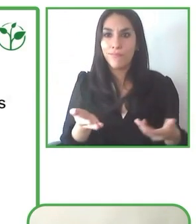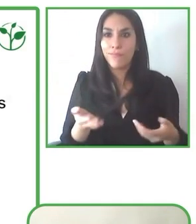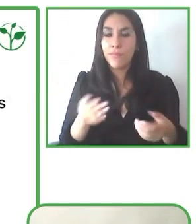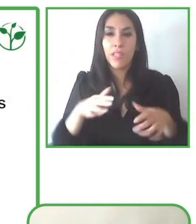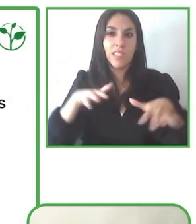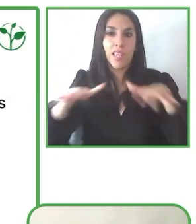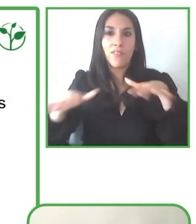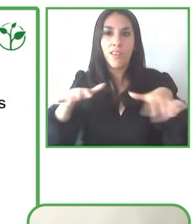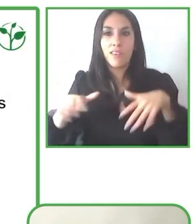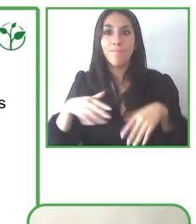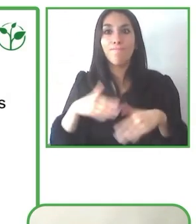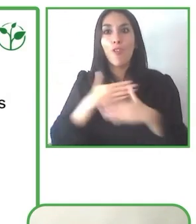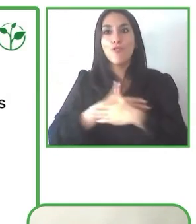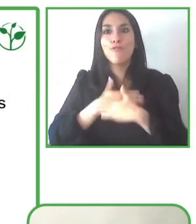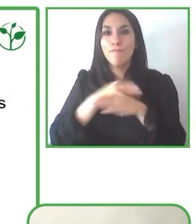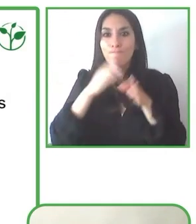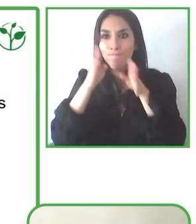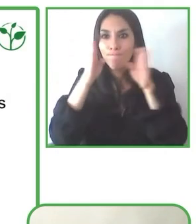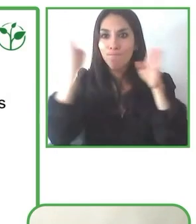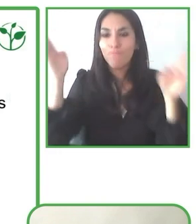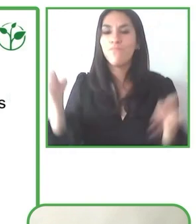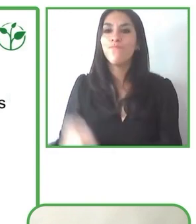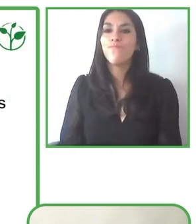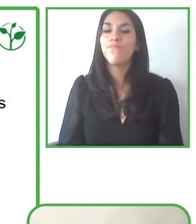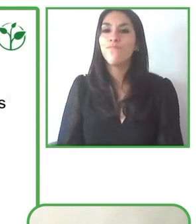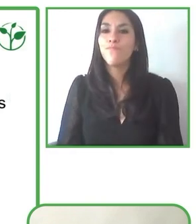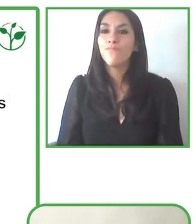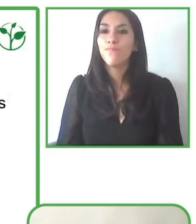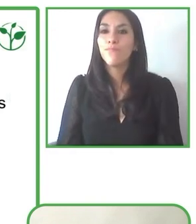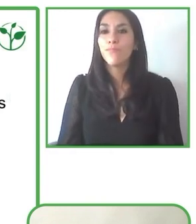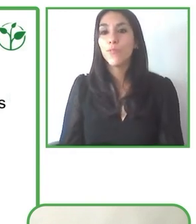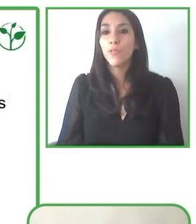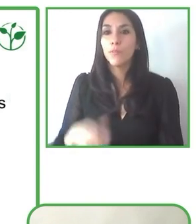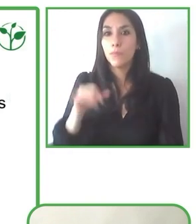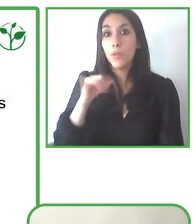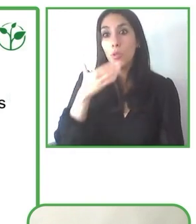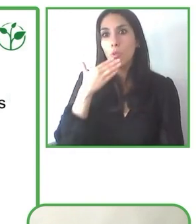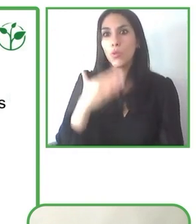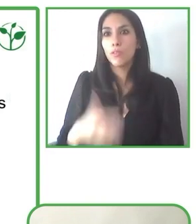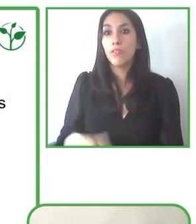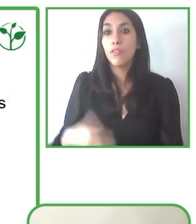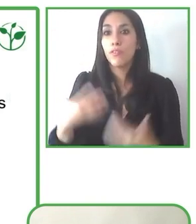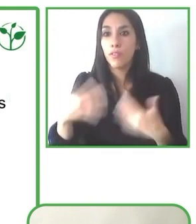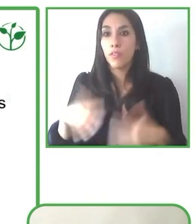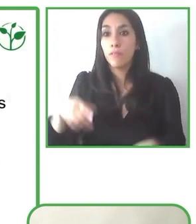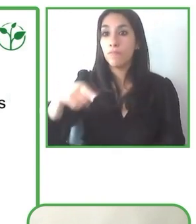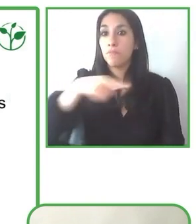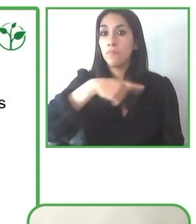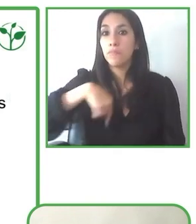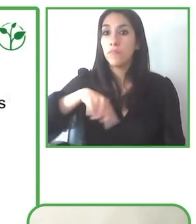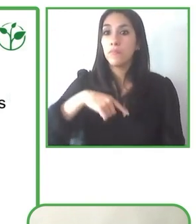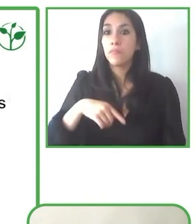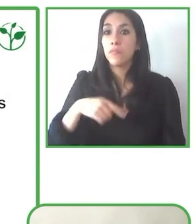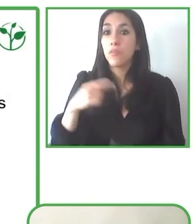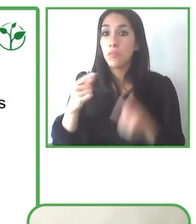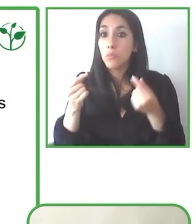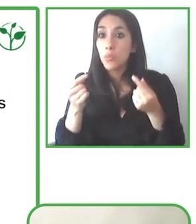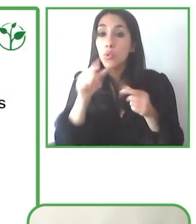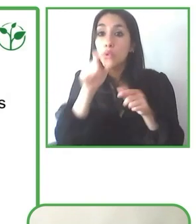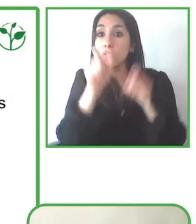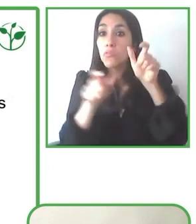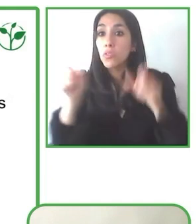Yo creo que nada nos debe parar de cumplir nuestros sueños, especialmente la